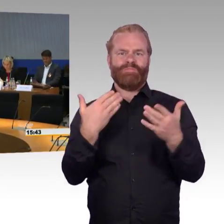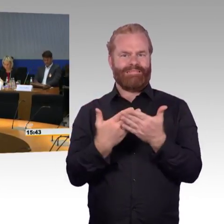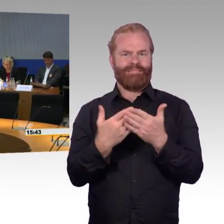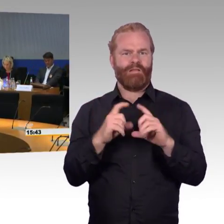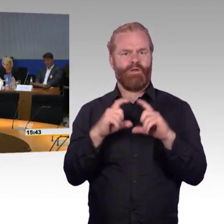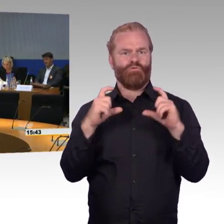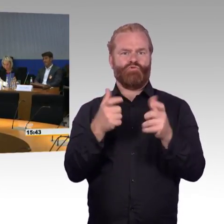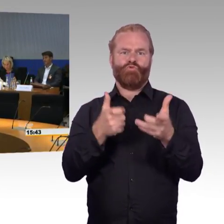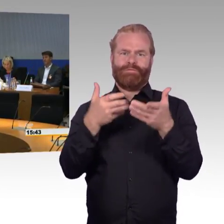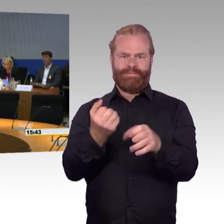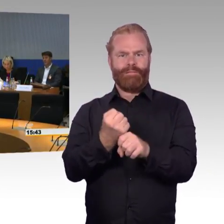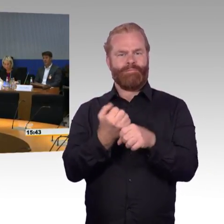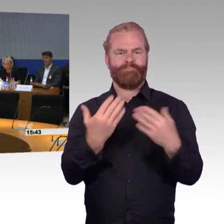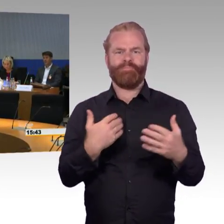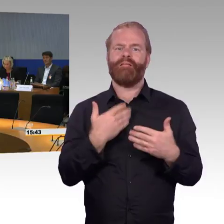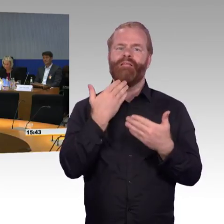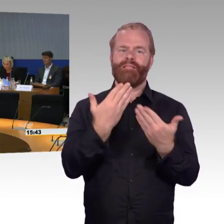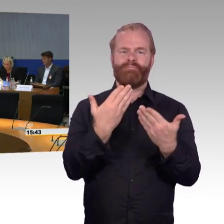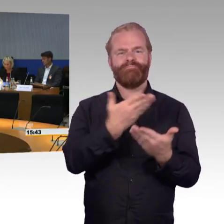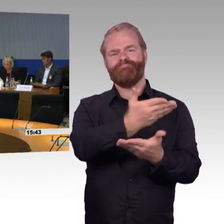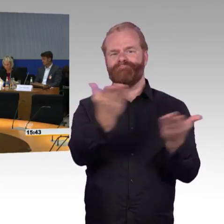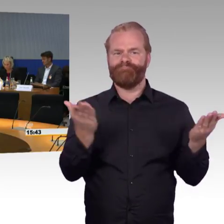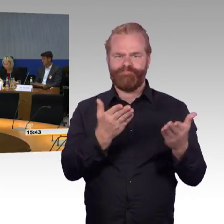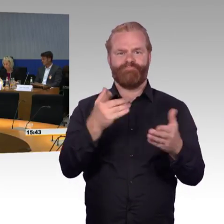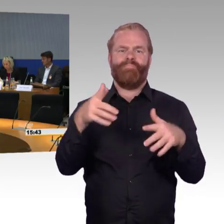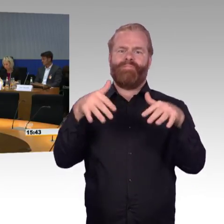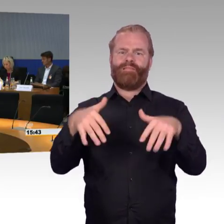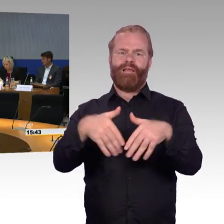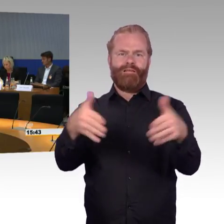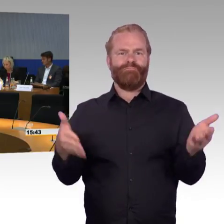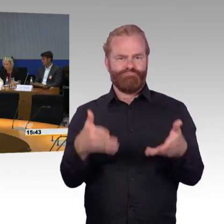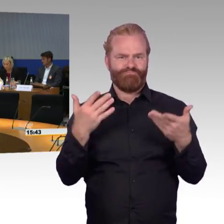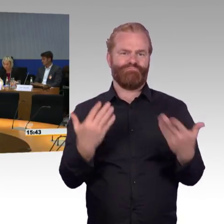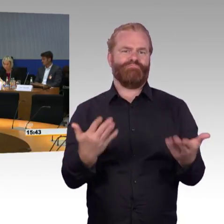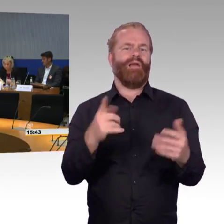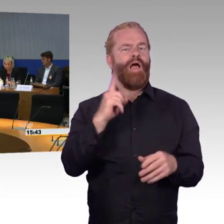die hier angereist sind und teilweise auch aus eigener Betroffenheit hier auch wichtige Beiträge eben zu dem